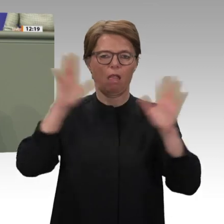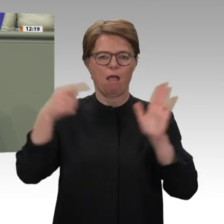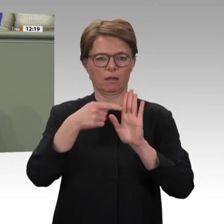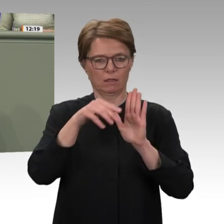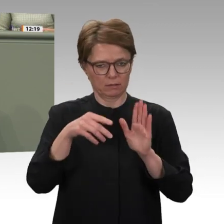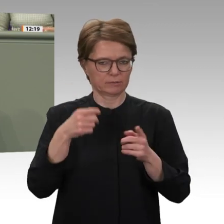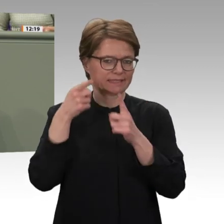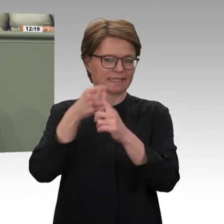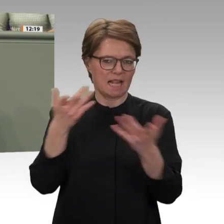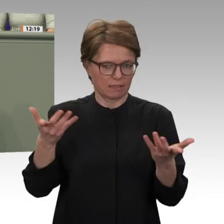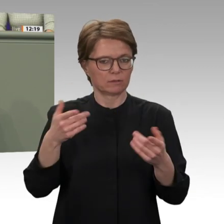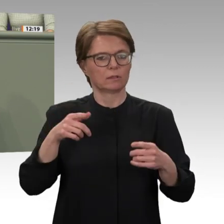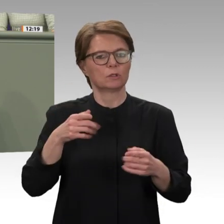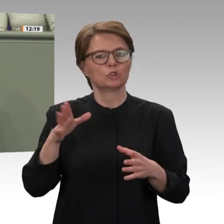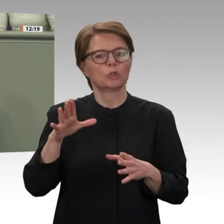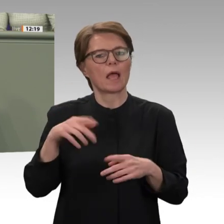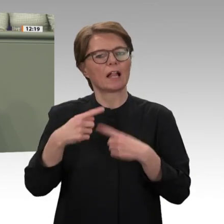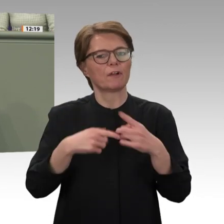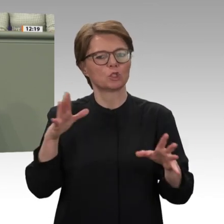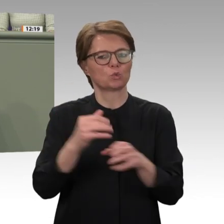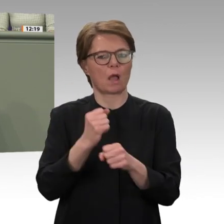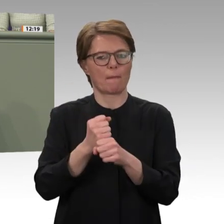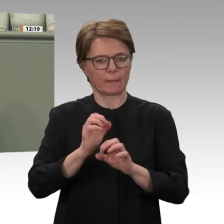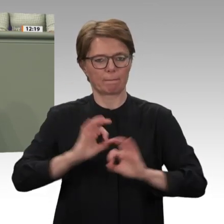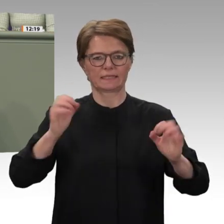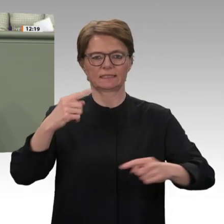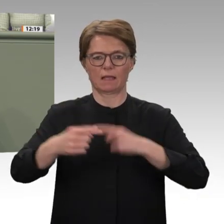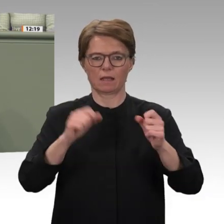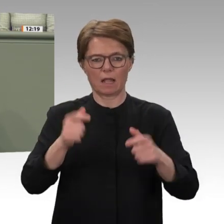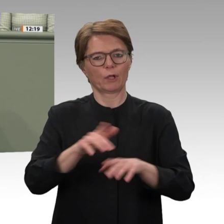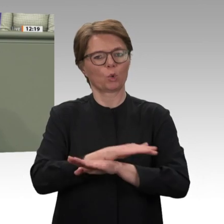Plenum eingebracht haben. Es geht darum, dass wir ein Land unterstützen können,